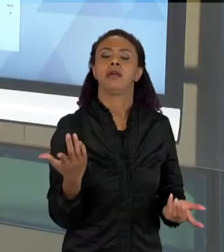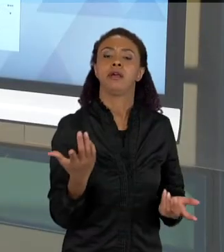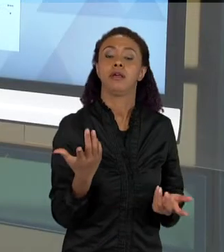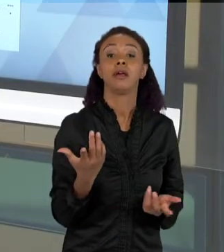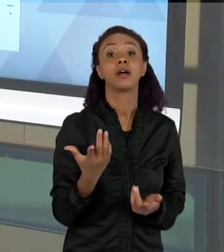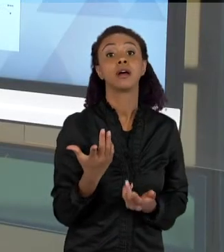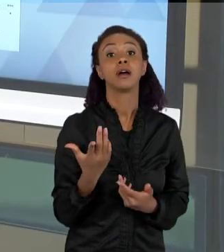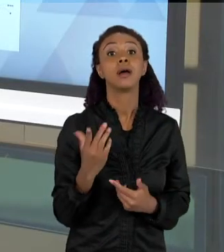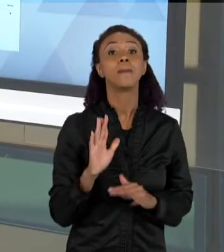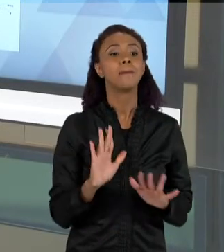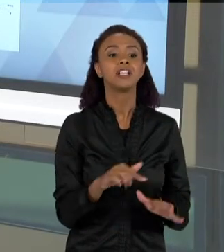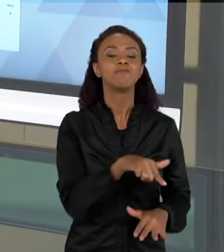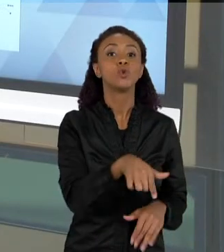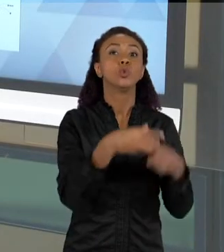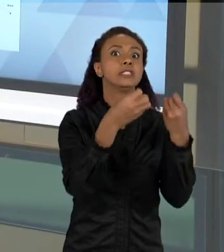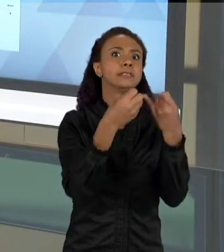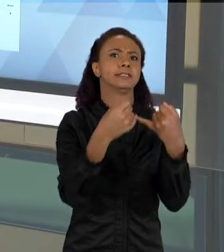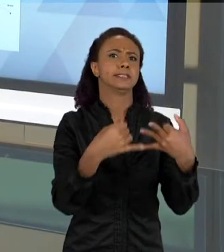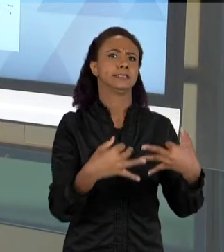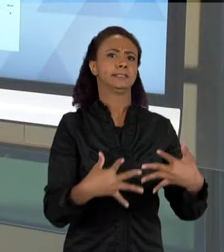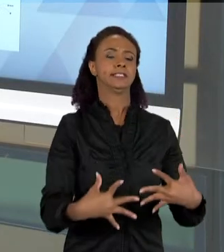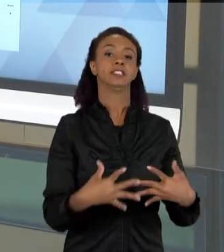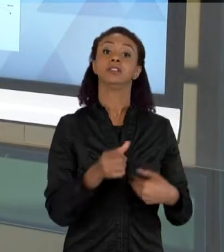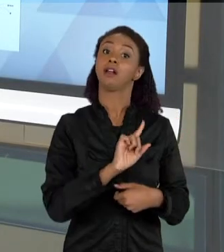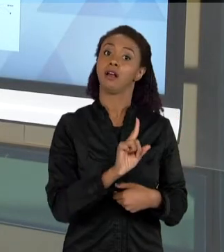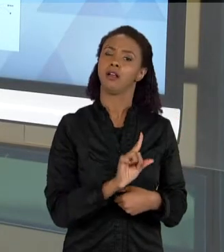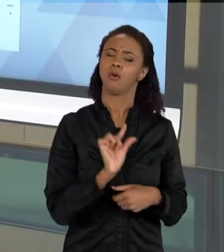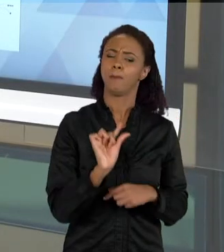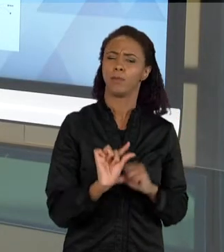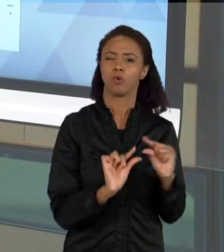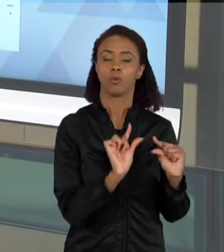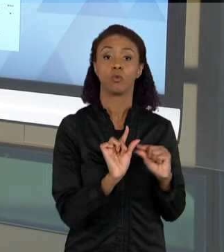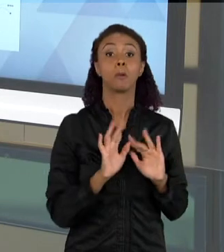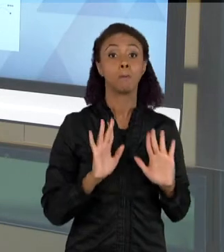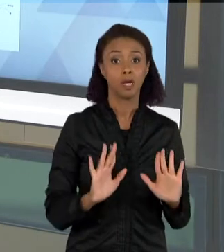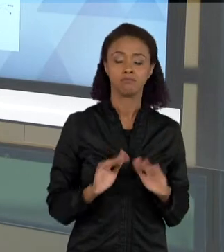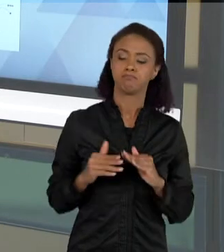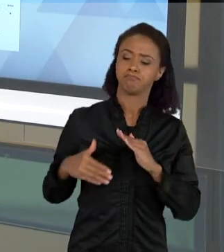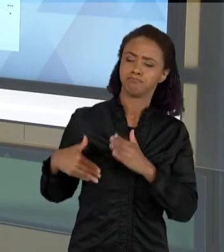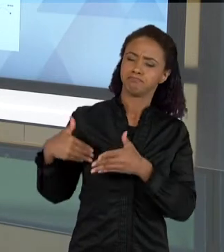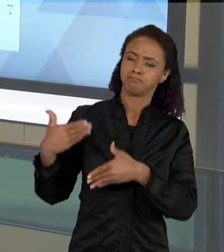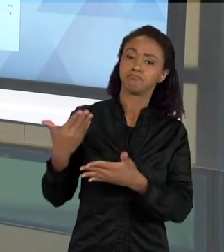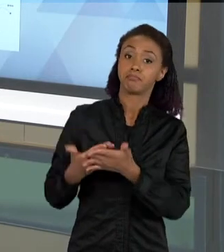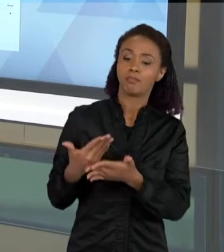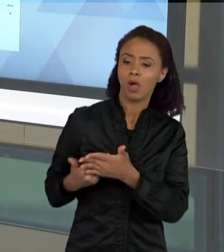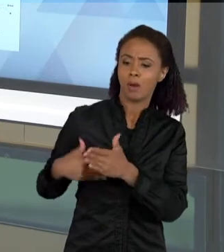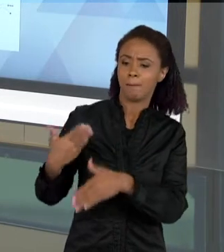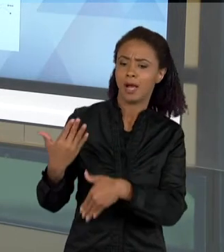DA SEQUÊNCIA, CONFORME ELAS VÃO TENDO MAIS EXPLICAÇÕES, CONFORME ELAS VÃO